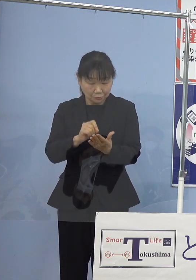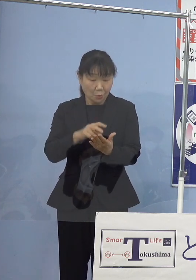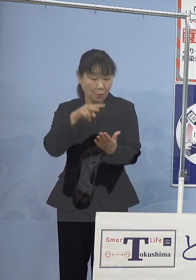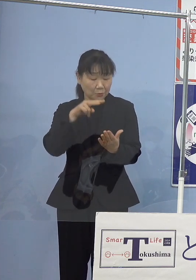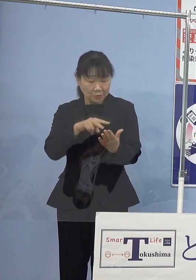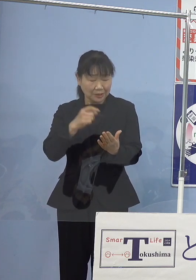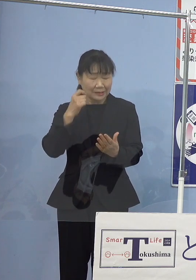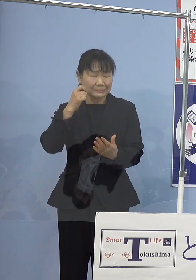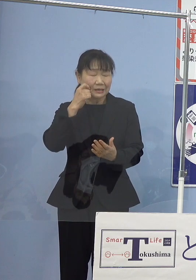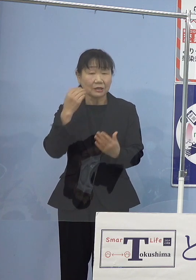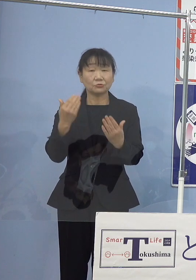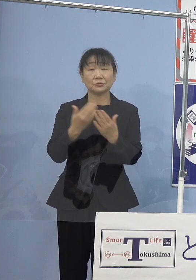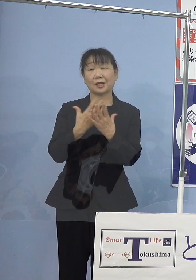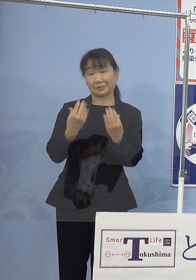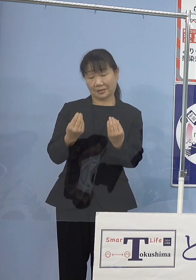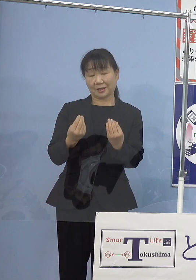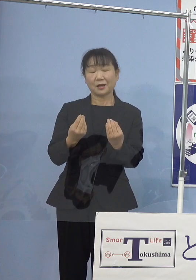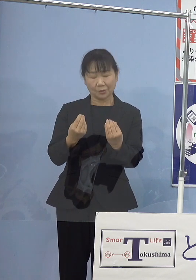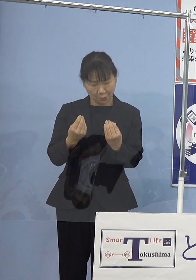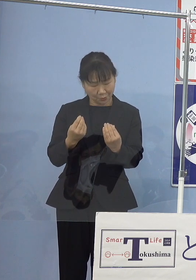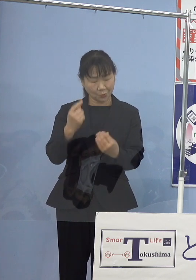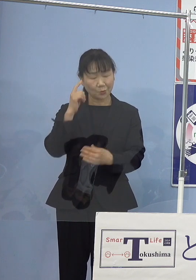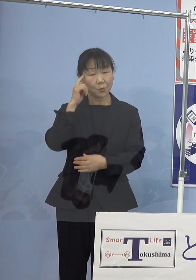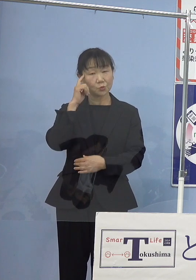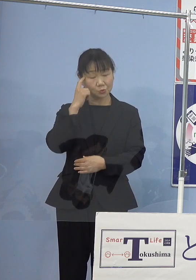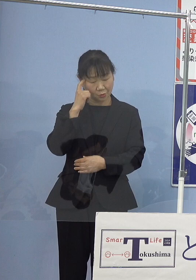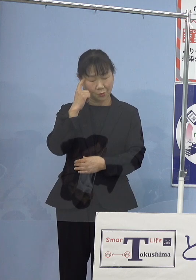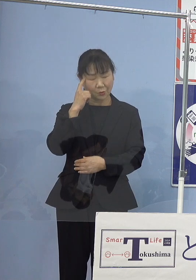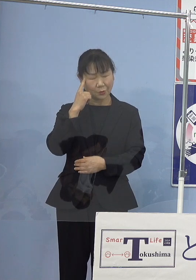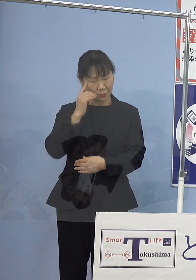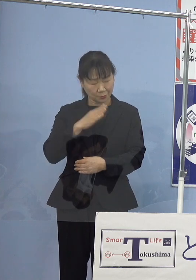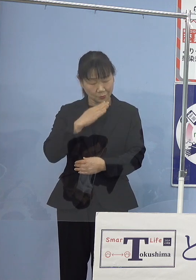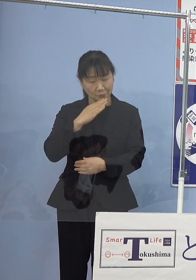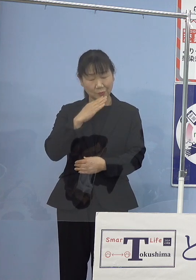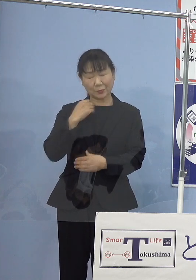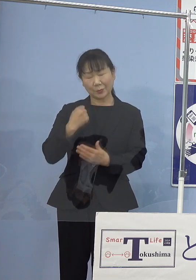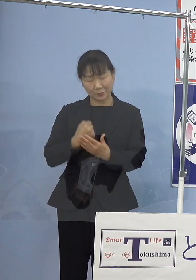こうしたことを思い馳せますと 痛恨の極みであります